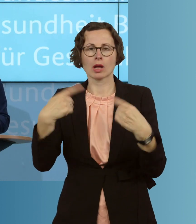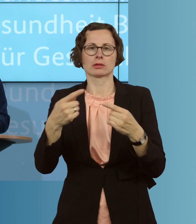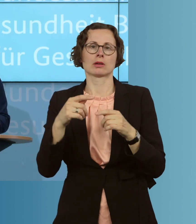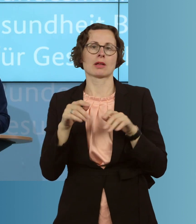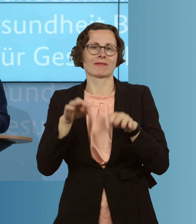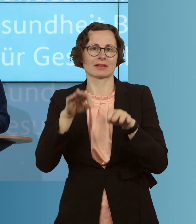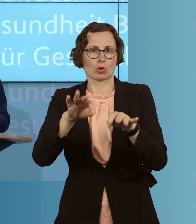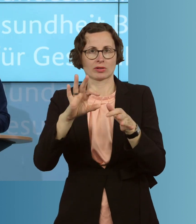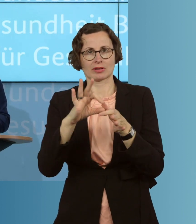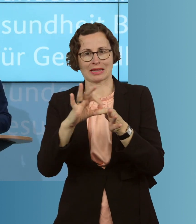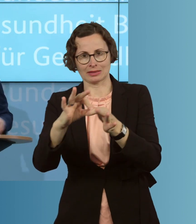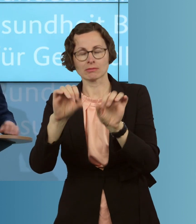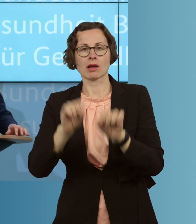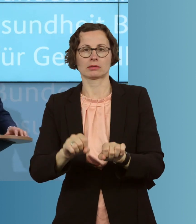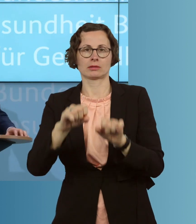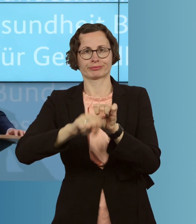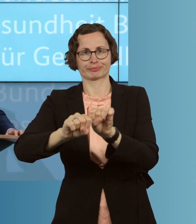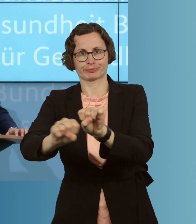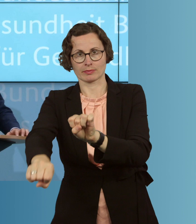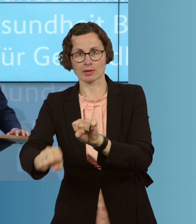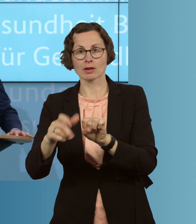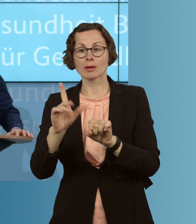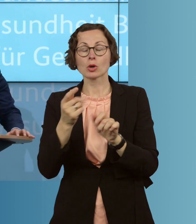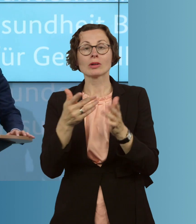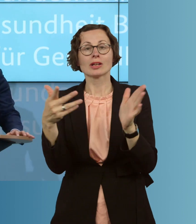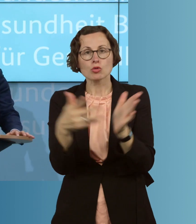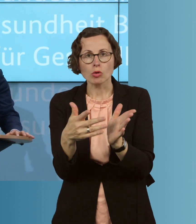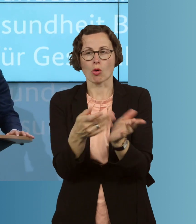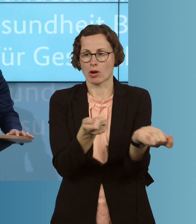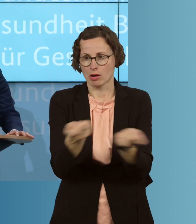und einen unkontrollierten Ausbruch der Epidemie hier in Deutschland verhindern.